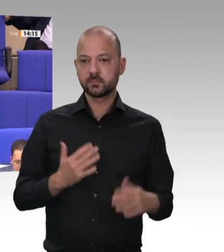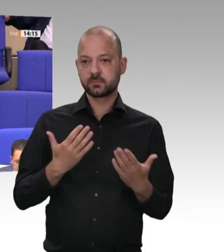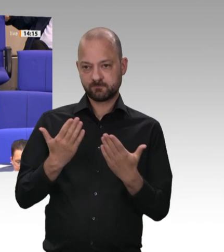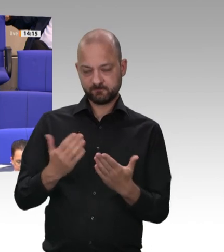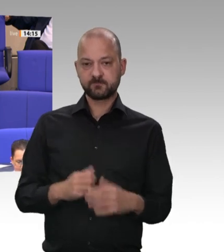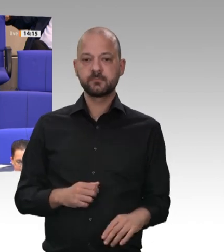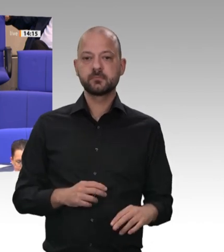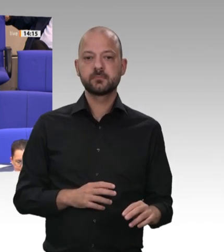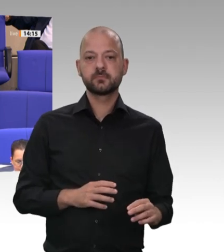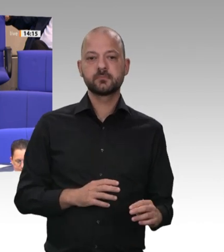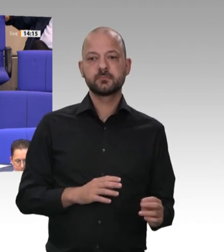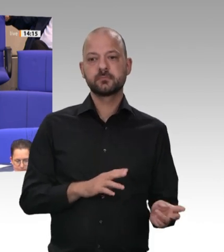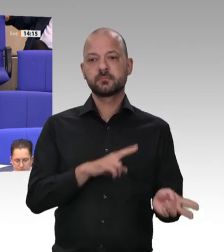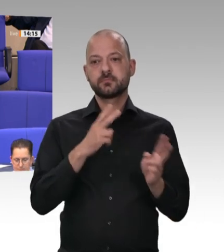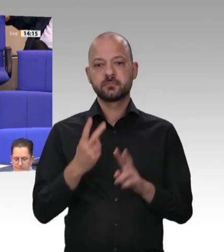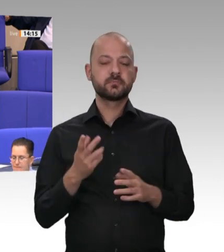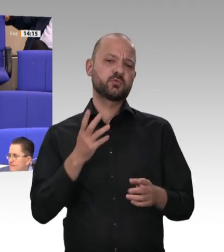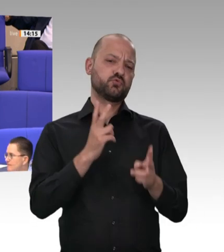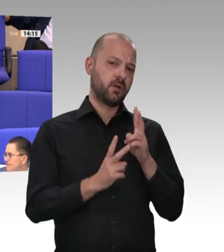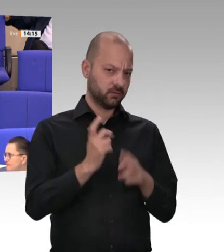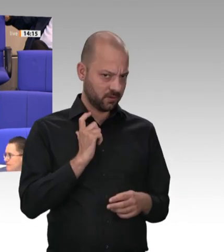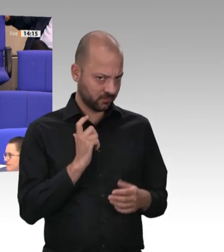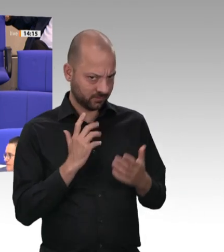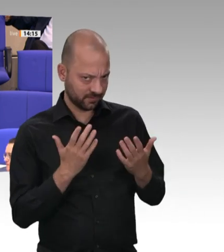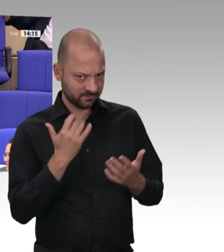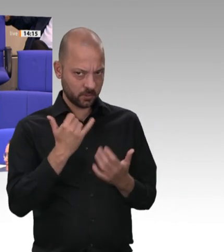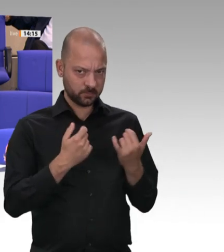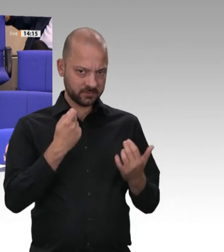der Zeitung: Schlechte Bezahlung, unwürdige Unterkünfte, Erniedrigung und Erpressung: